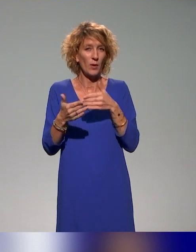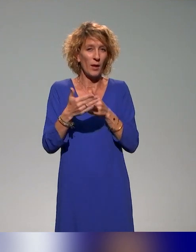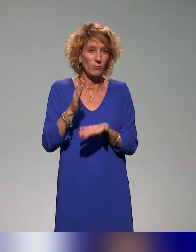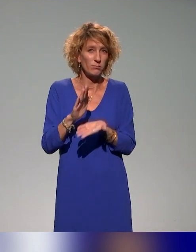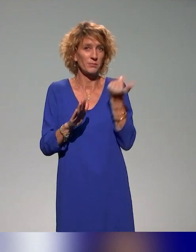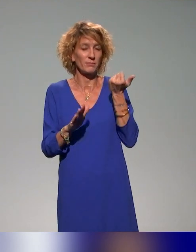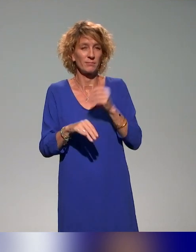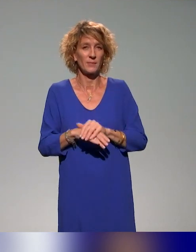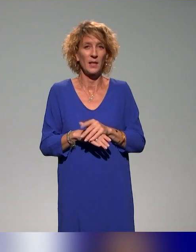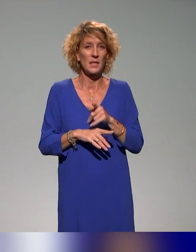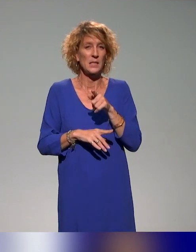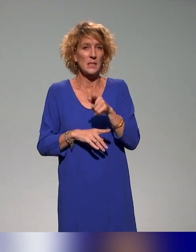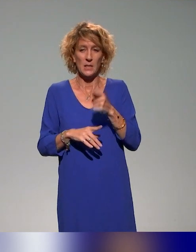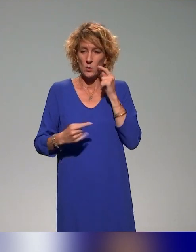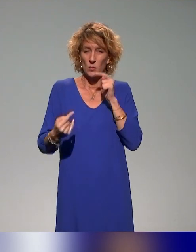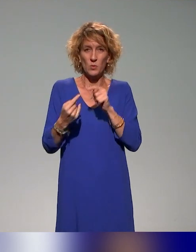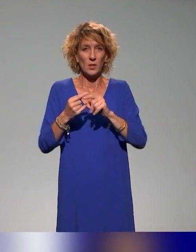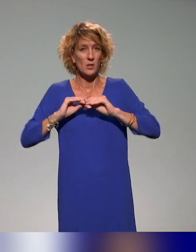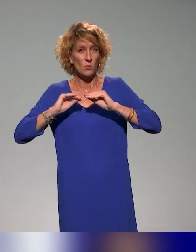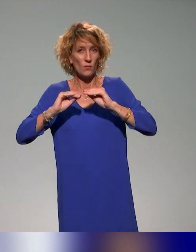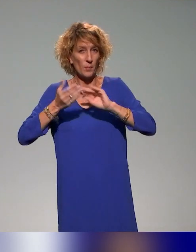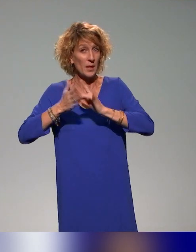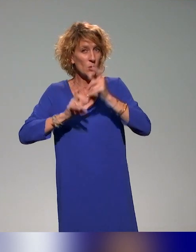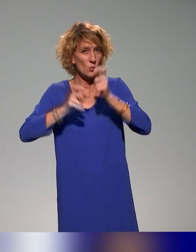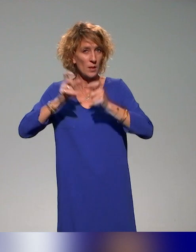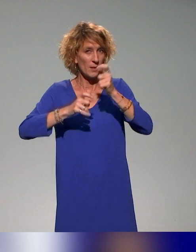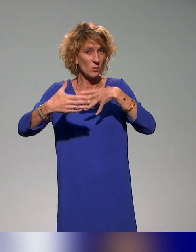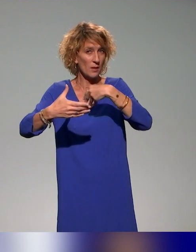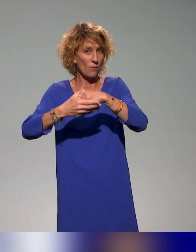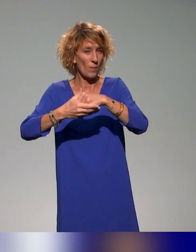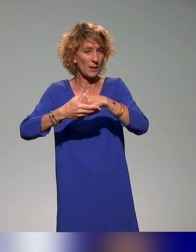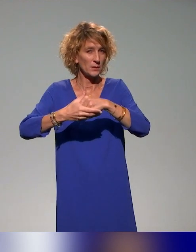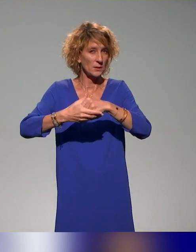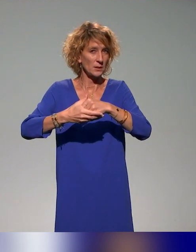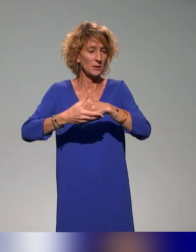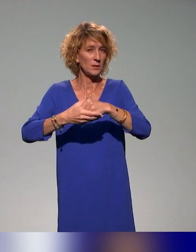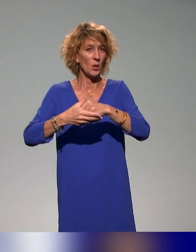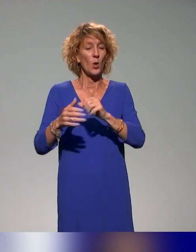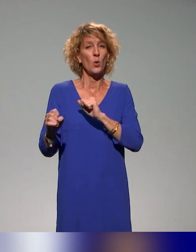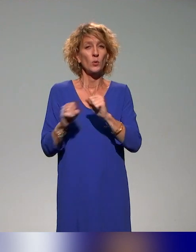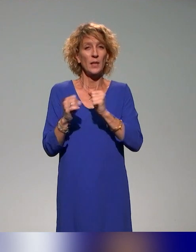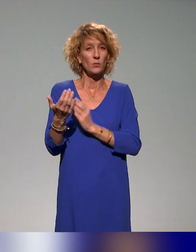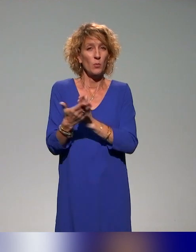c'est l'idée de former l'ensemble des acteurs clés impliqués dans l'enseignement supérieur, donc d'avoir cette diversité.